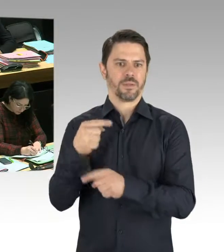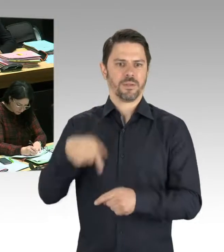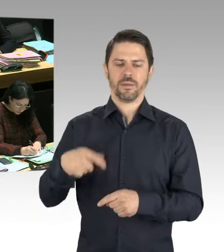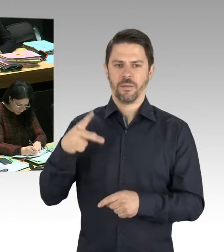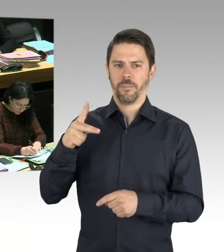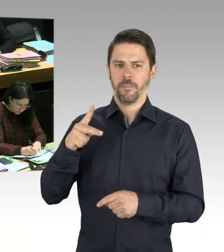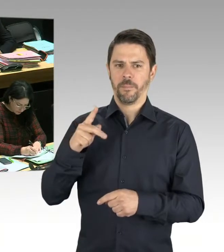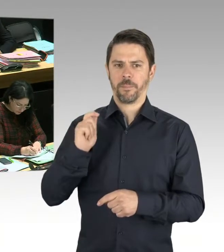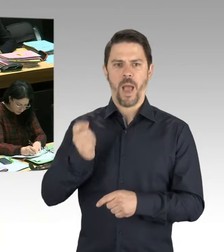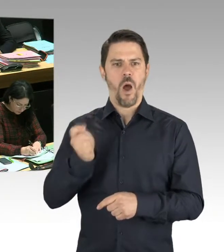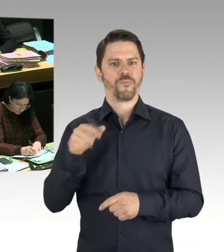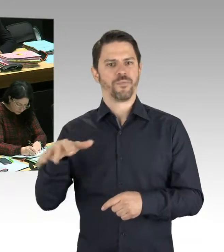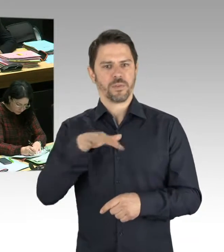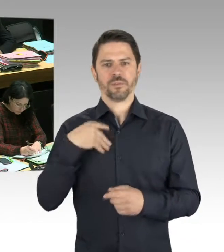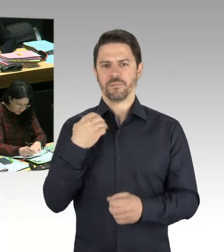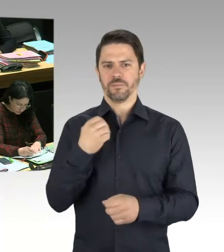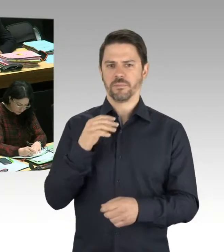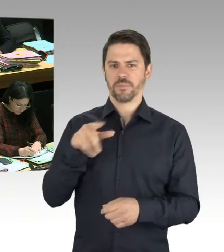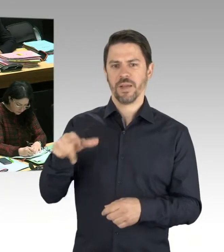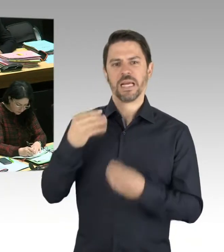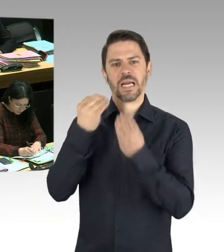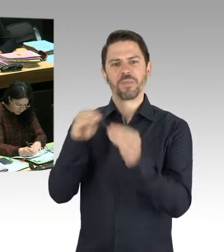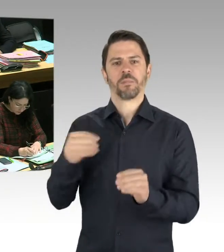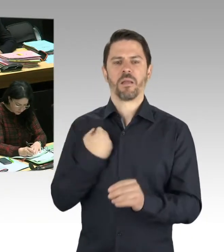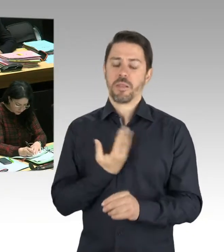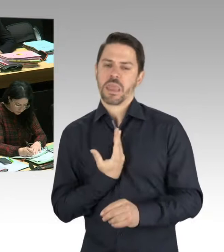um rechtsextremistische Anschläge handelt. Jedenfalls legt es dieser ... wäre es eine mögliche Motivation.